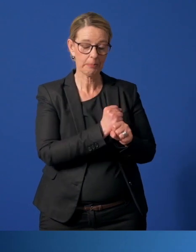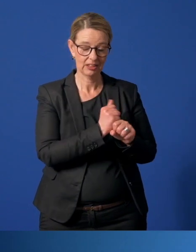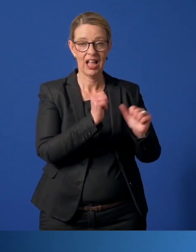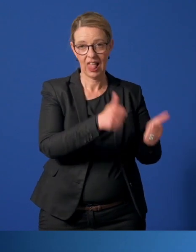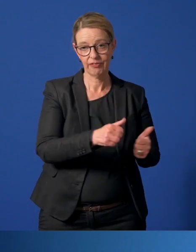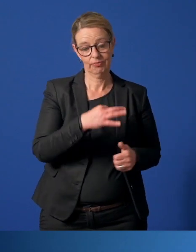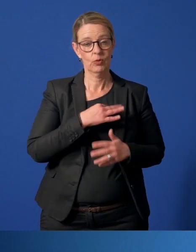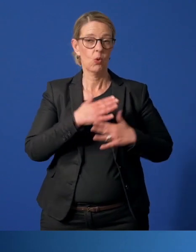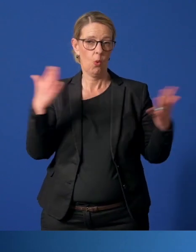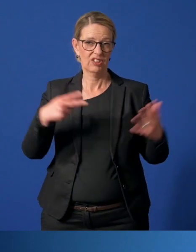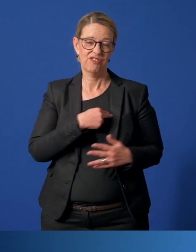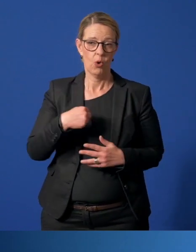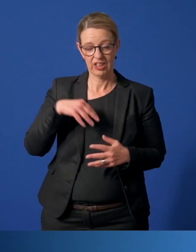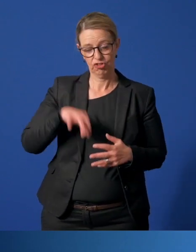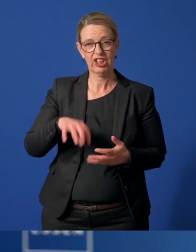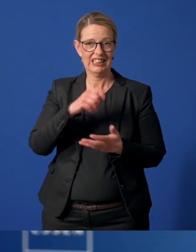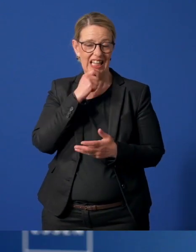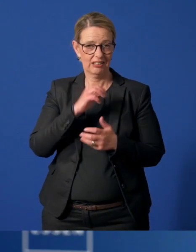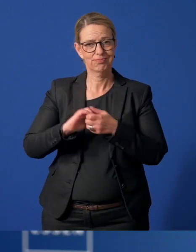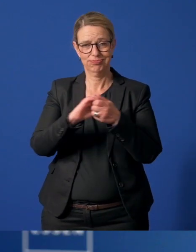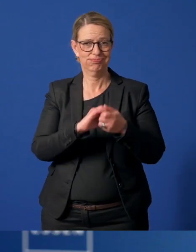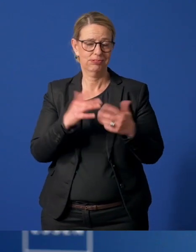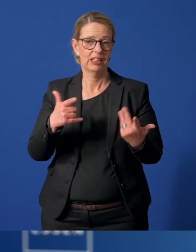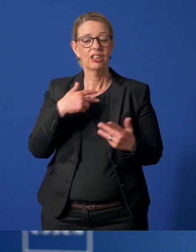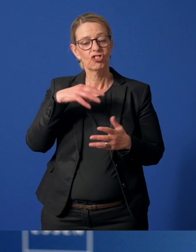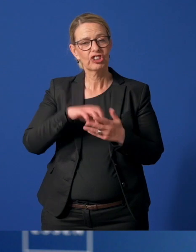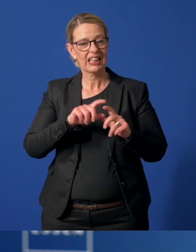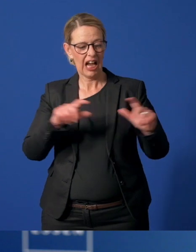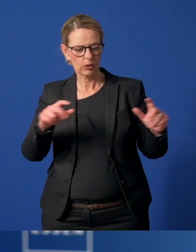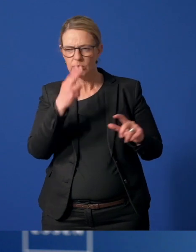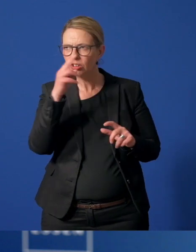Gewinn für unser Zusammenleben in der Stadt. Die StadtAgentur hat einen Blick auf die Stadtteile.